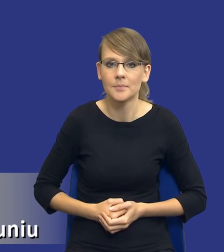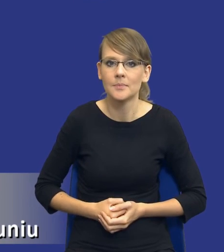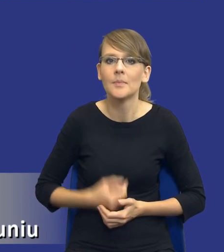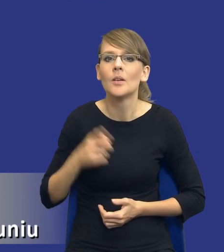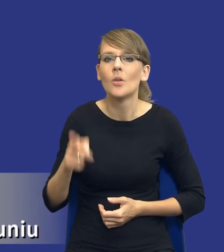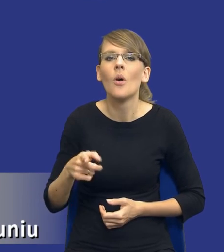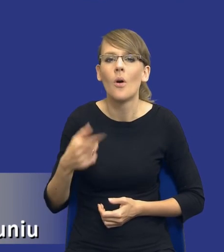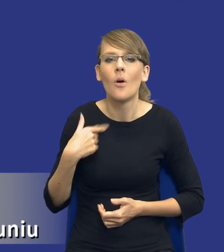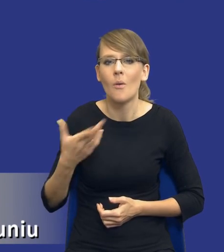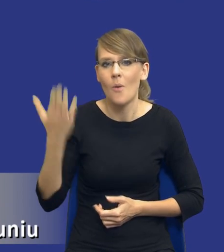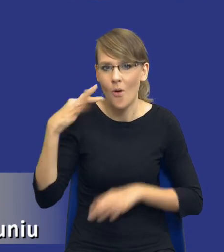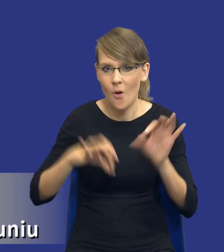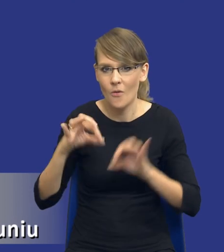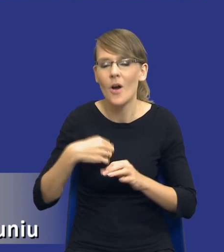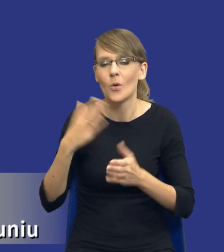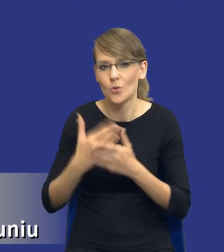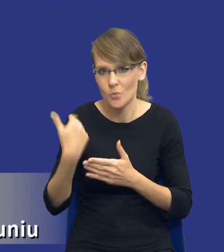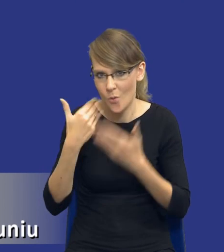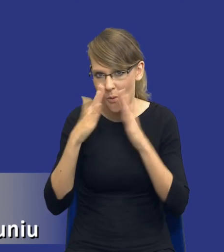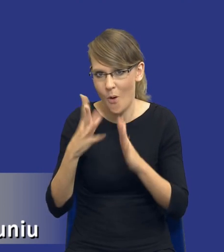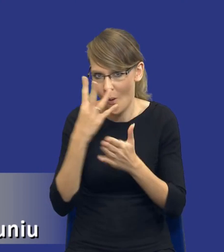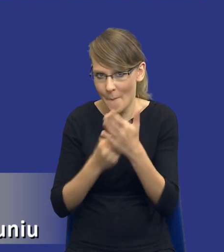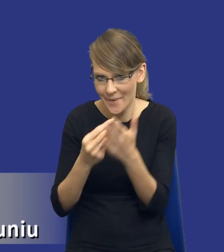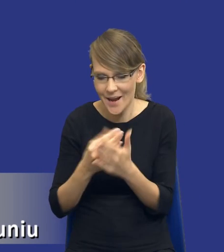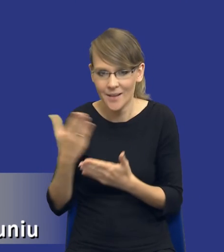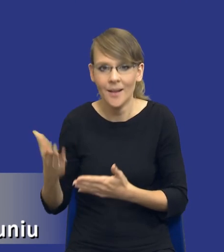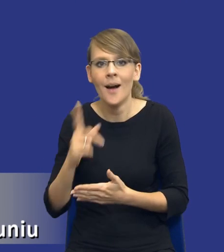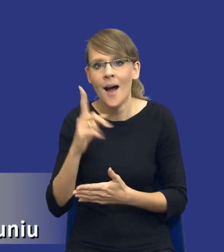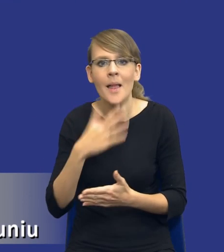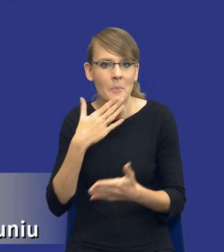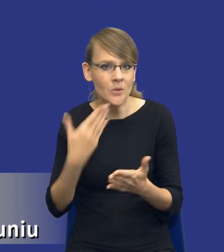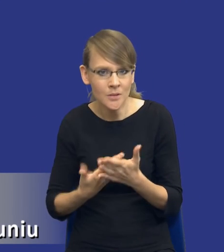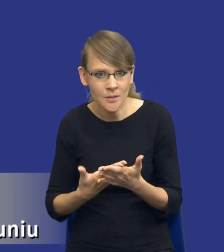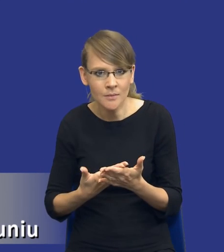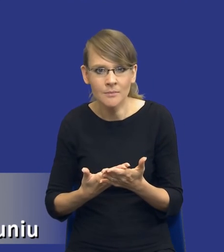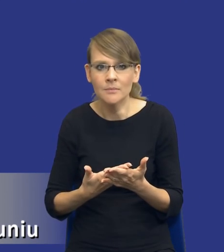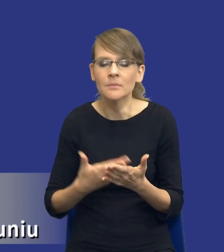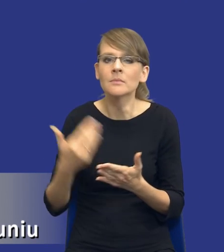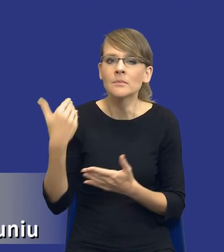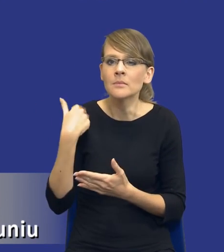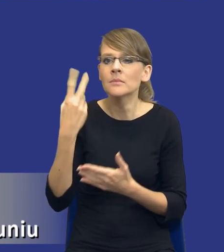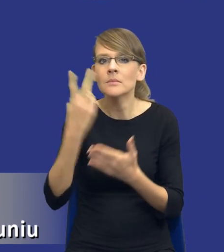już na poprzedniej konferencji, ale przyznam się szczerze, że czytając reakcje różnego rodzaju